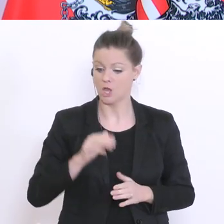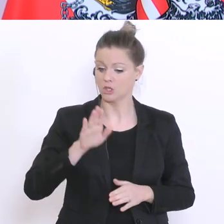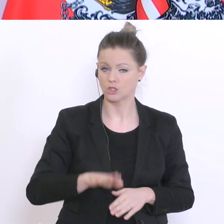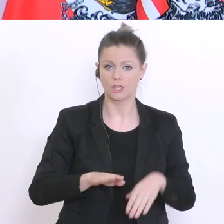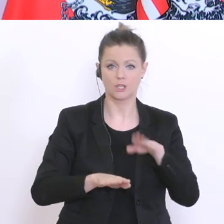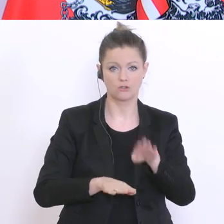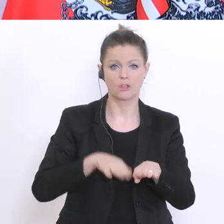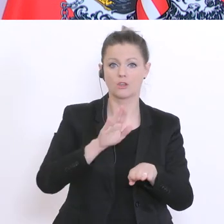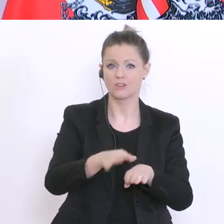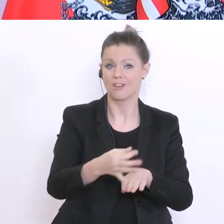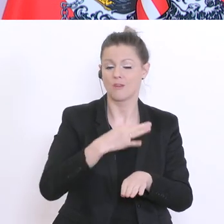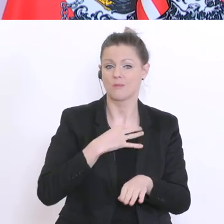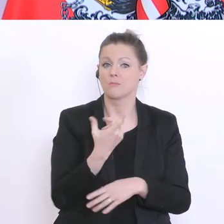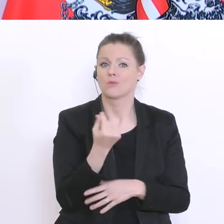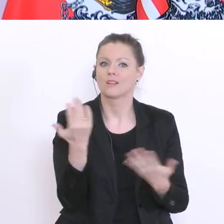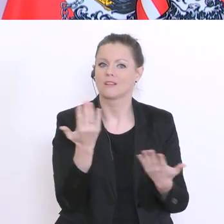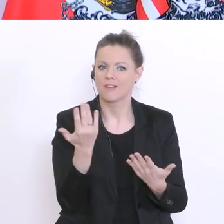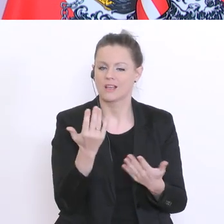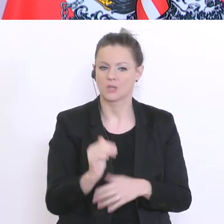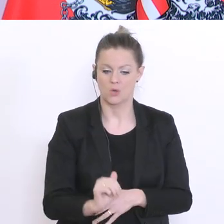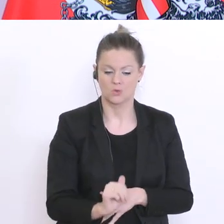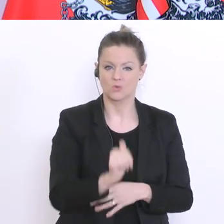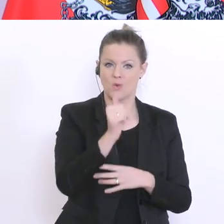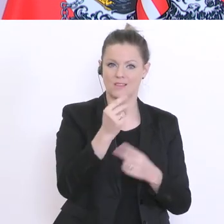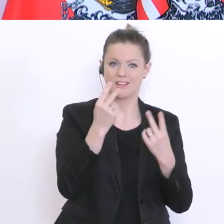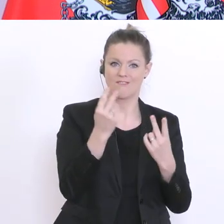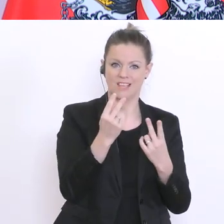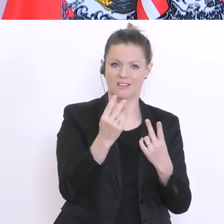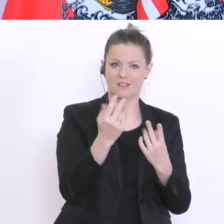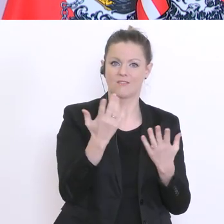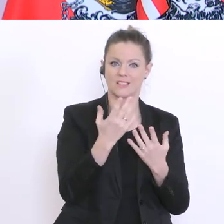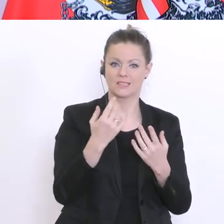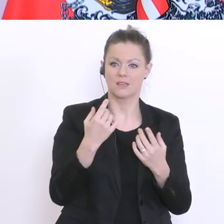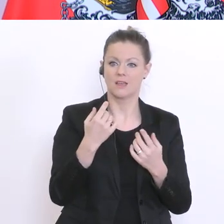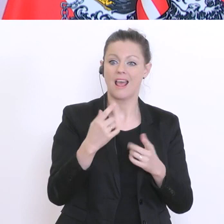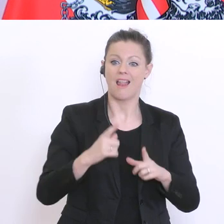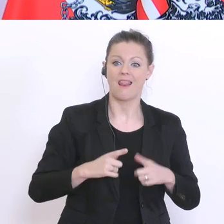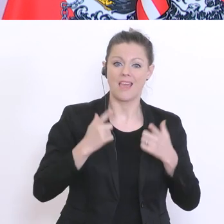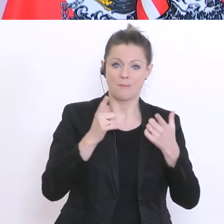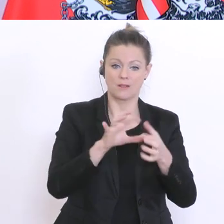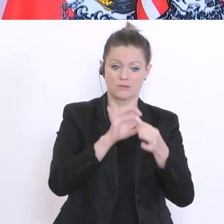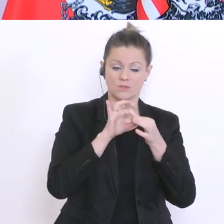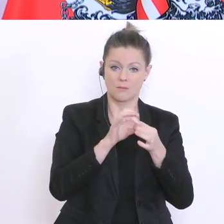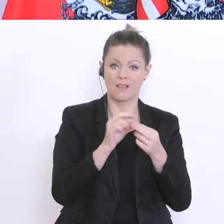jene zuerst, bei denen biografische oder schulische Entscheidungen anstehen. Also,